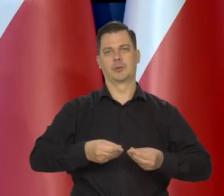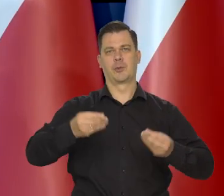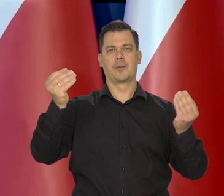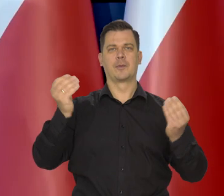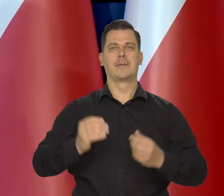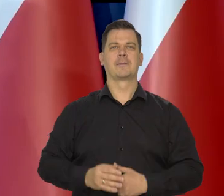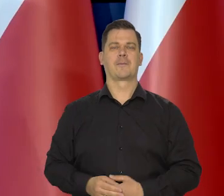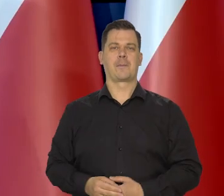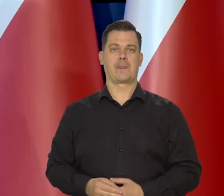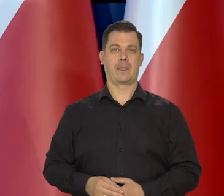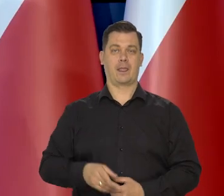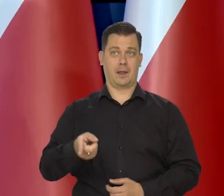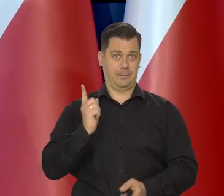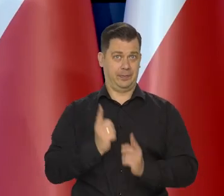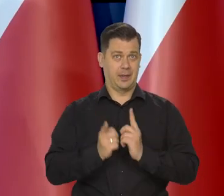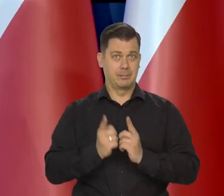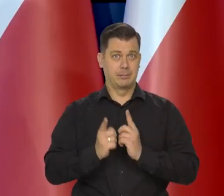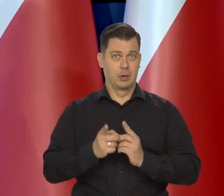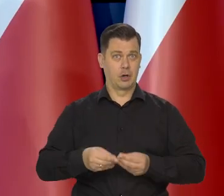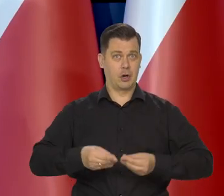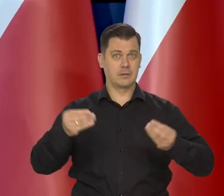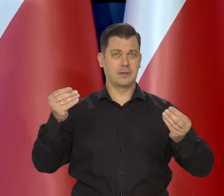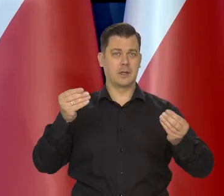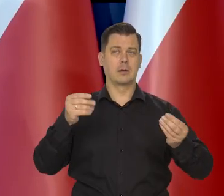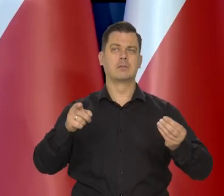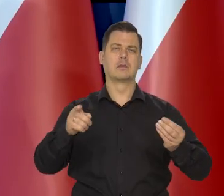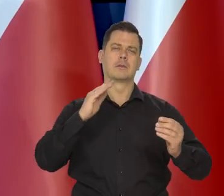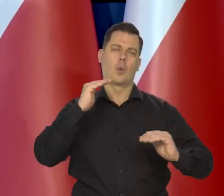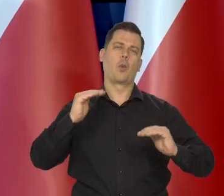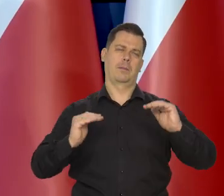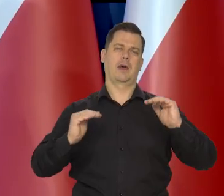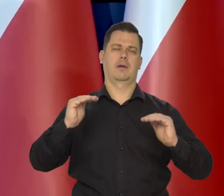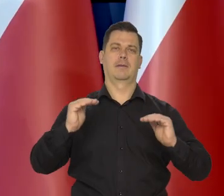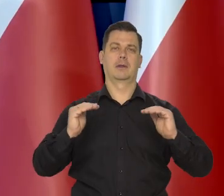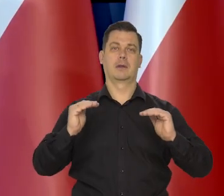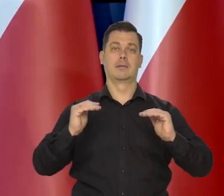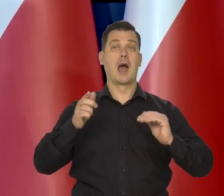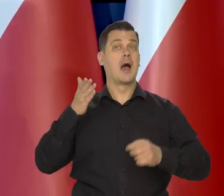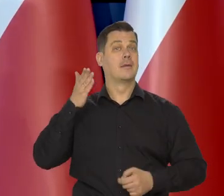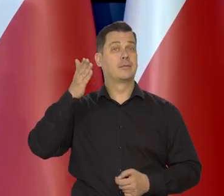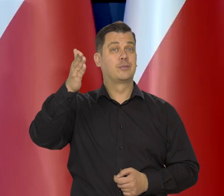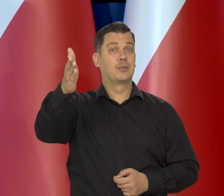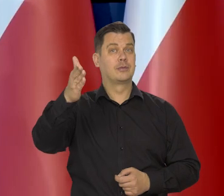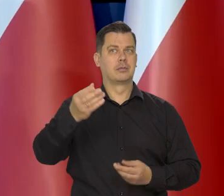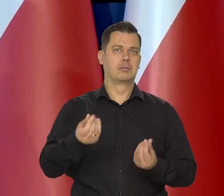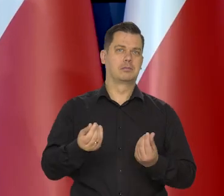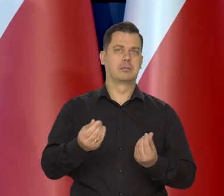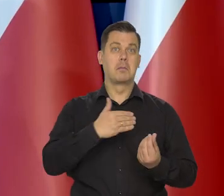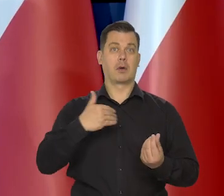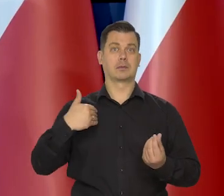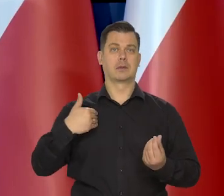Tempo wzrostu gospodarczego będzie więcej umiarkowane, ale perspektywy gospodarcze Polski są lepsze,